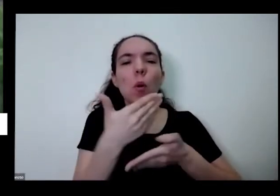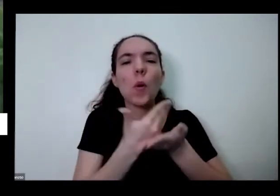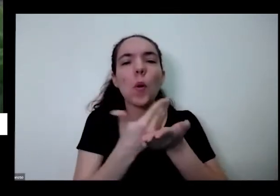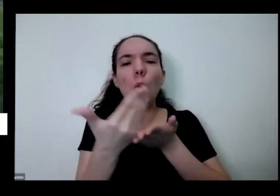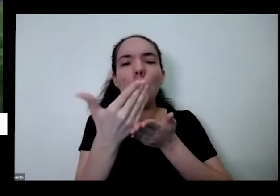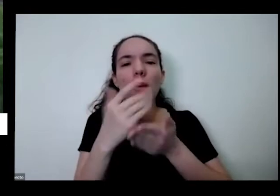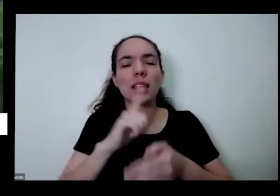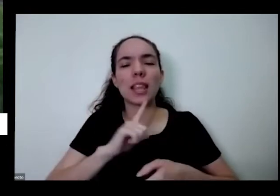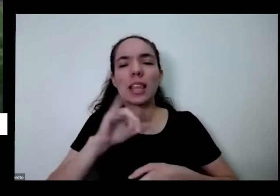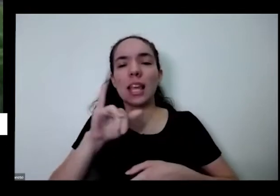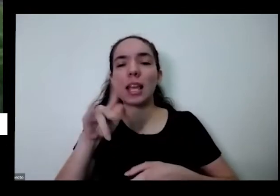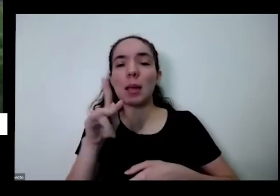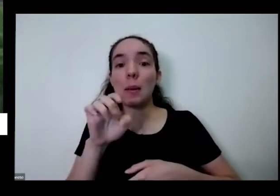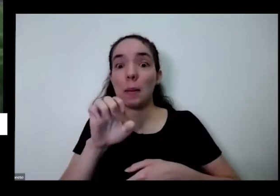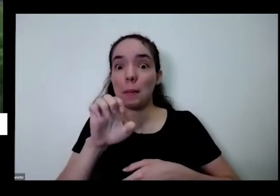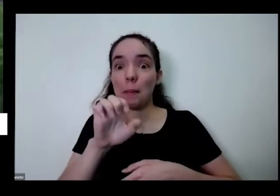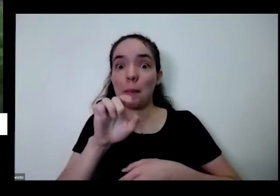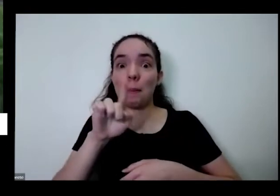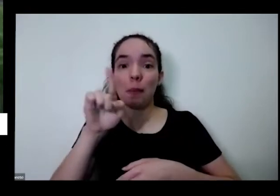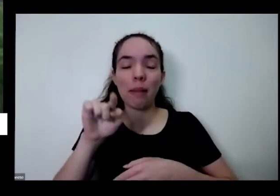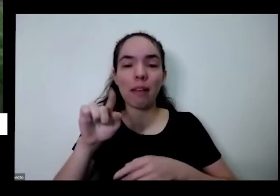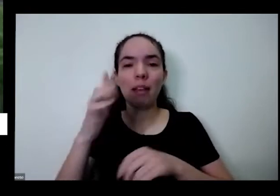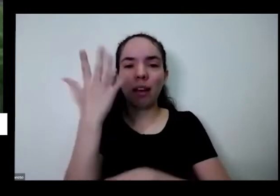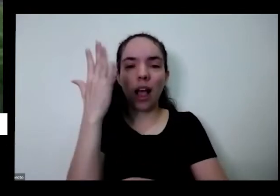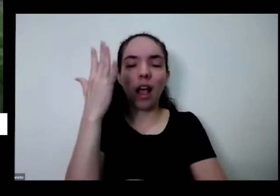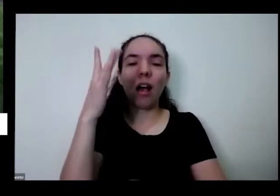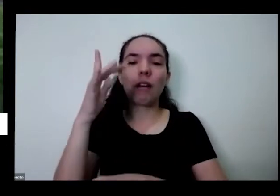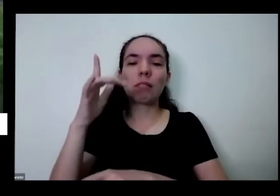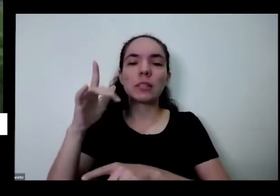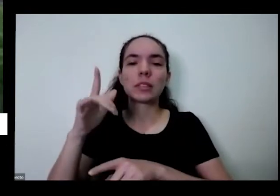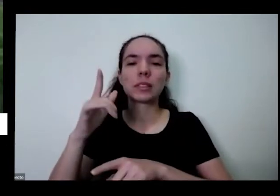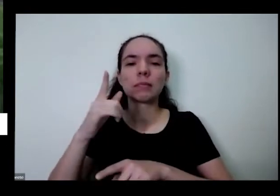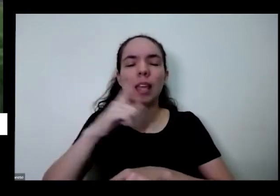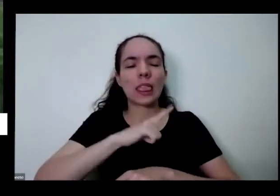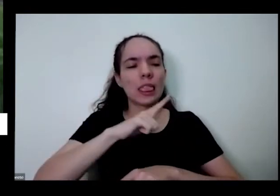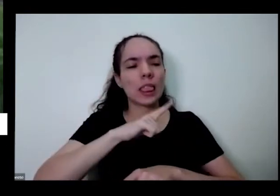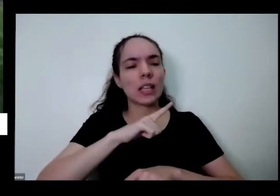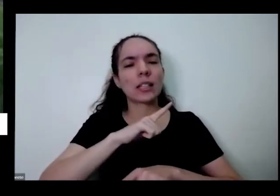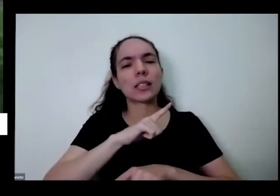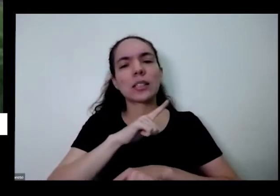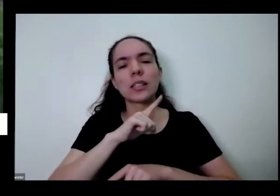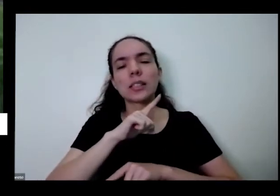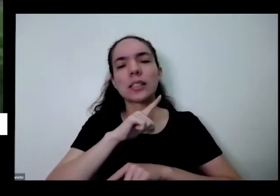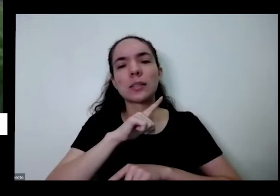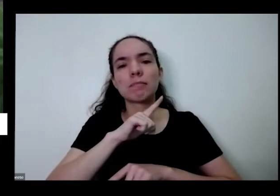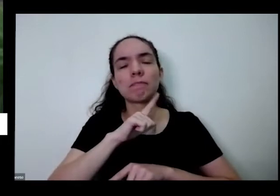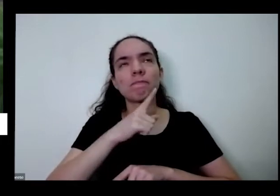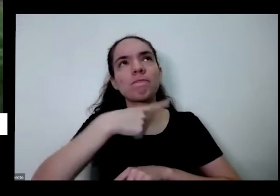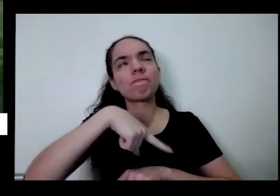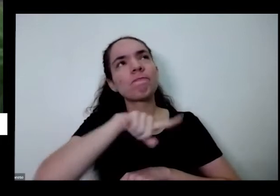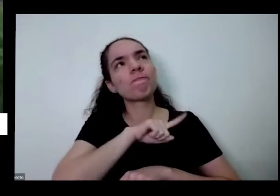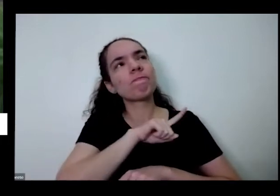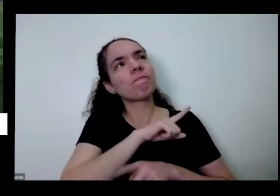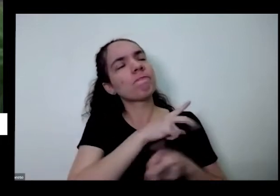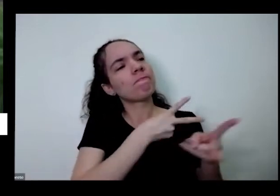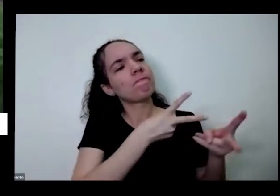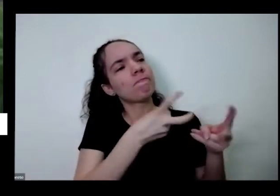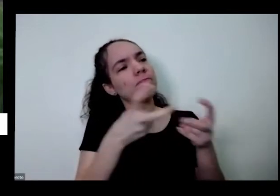Ipês quando eu chegar Açores dos pequizeiros todas as tudo isso a gente percebe que não tem monotonia